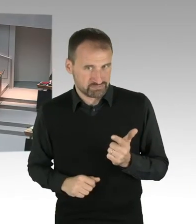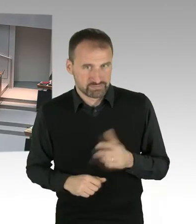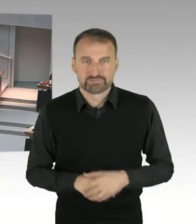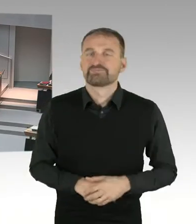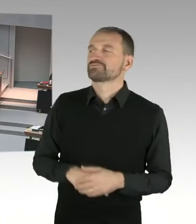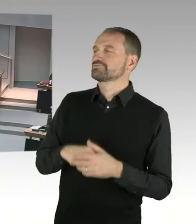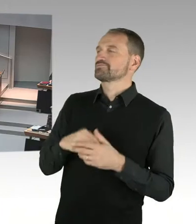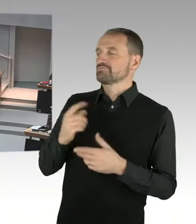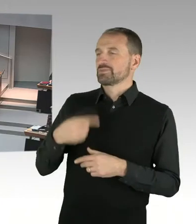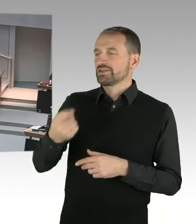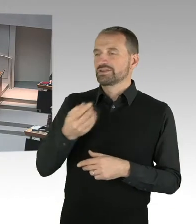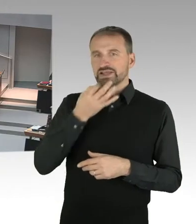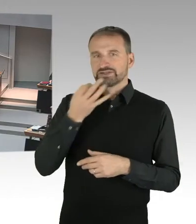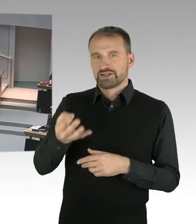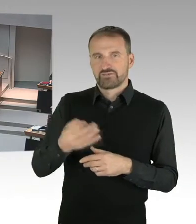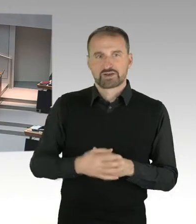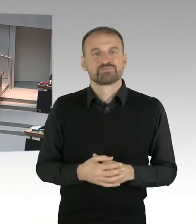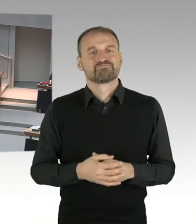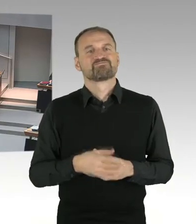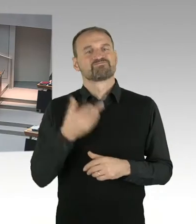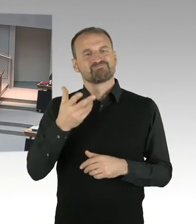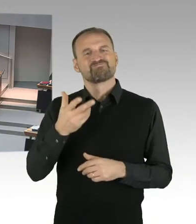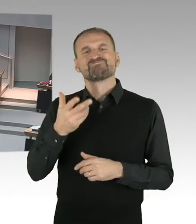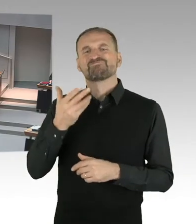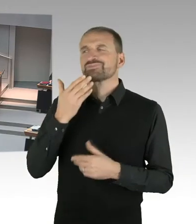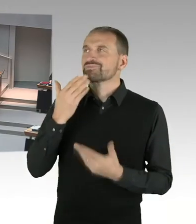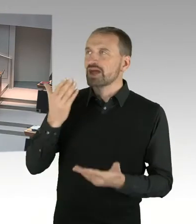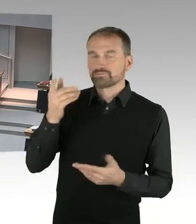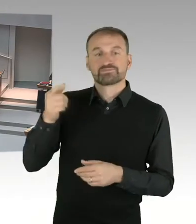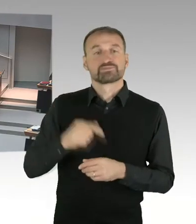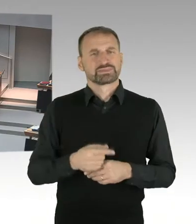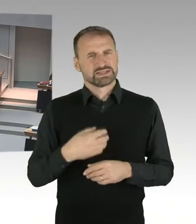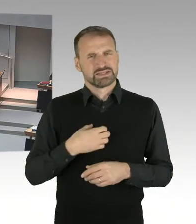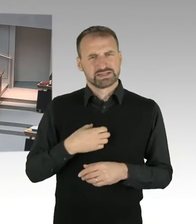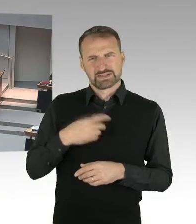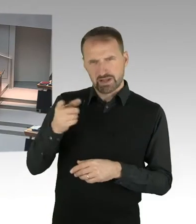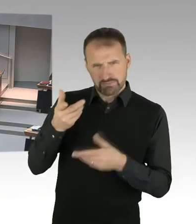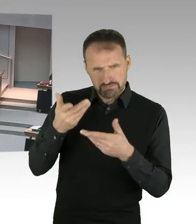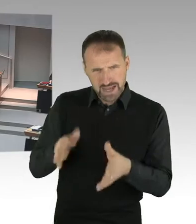dass sie ja bei einem etwaigen Bebauungsplanverfahrens deutlich das Verfahren mit mehr Personal abkürzen wird,